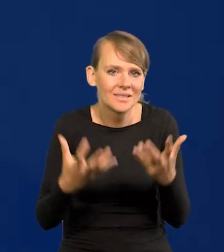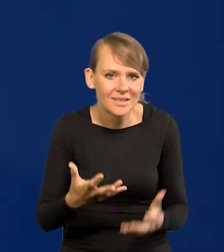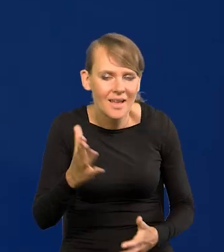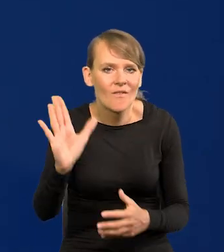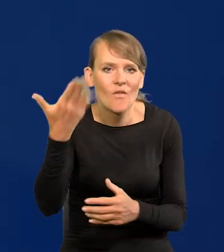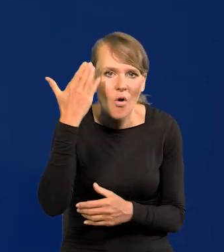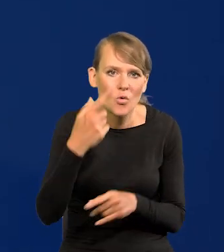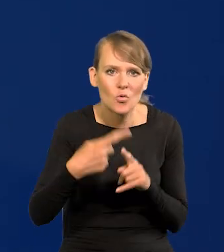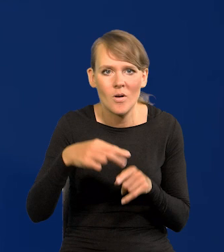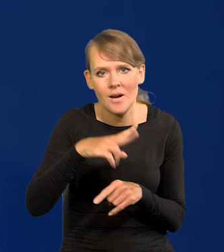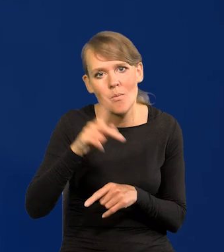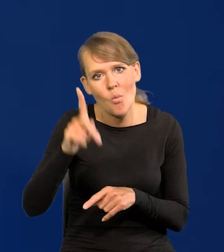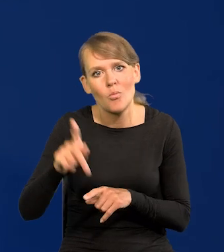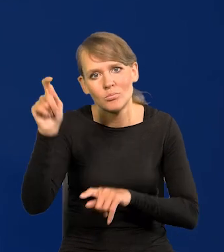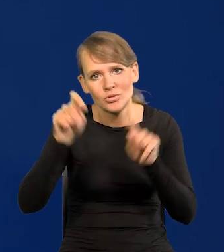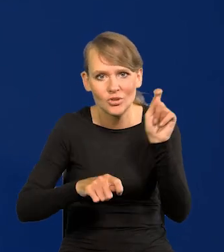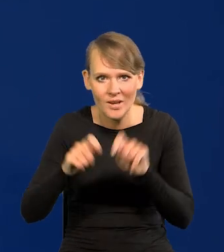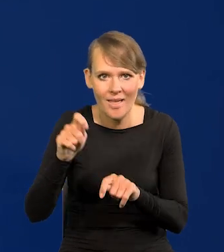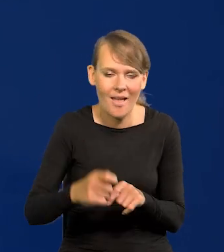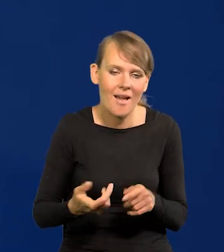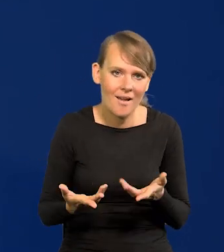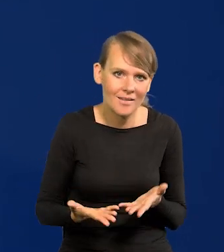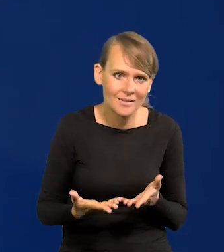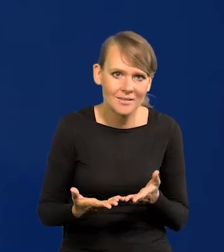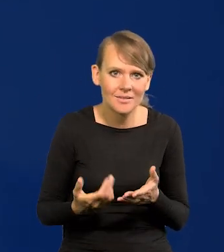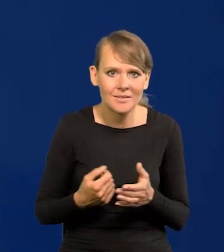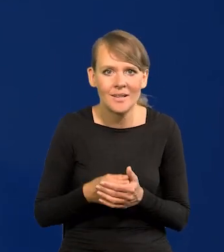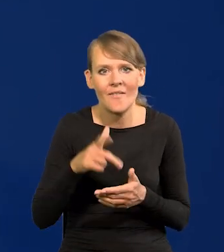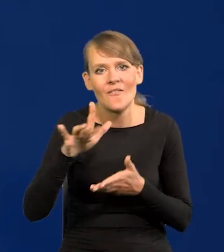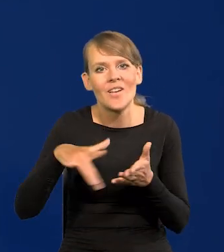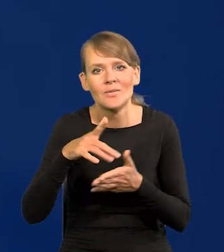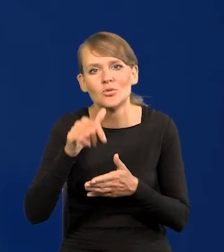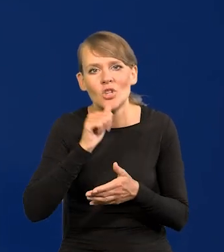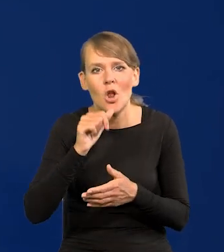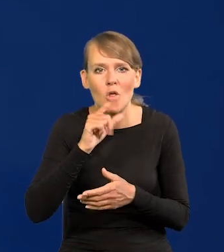Będą musieli przyjechać z Wysp Zielonego Przylądka czy tam